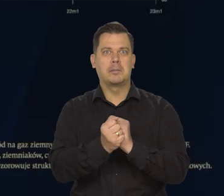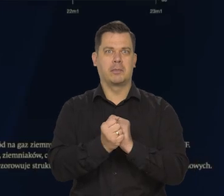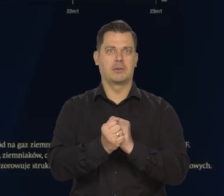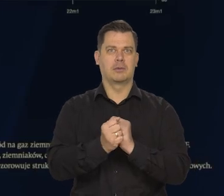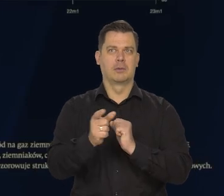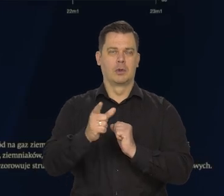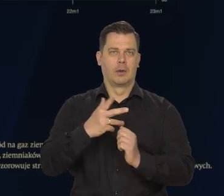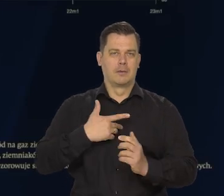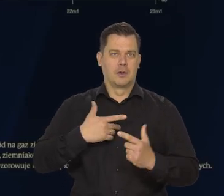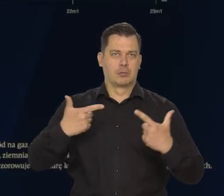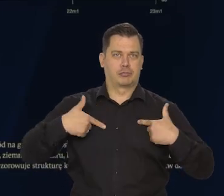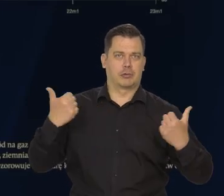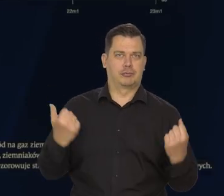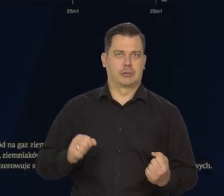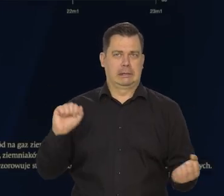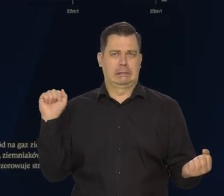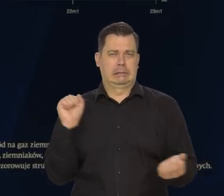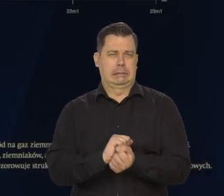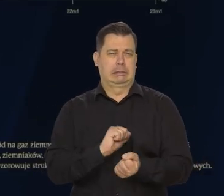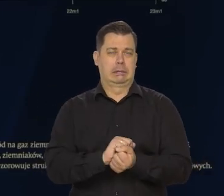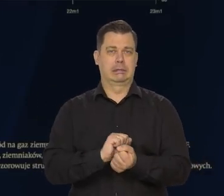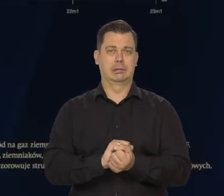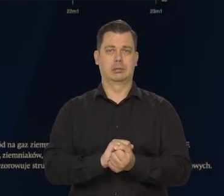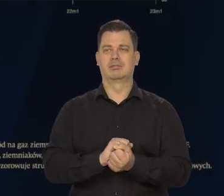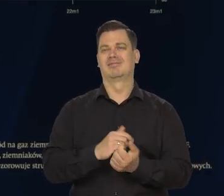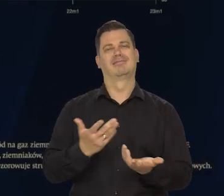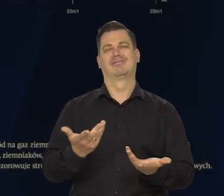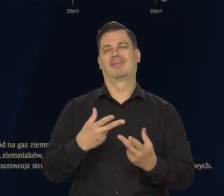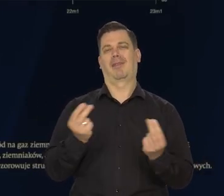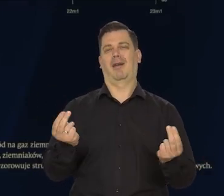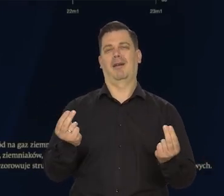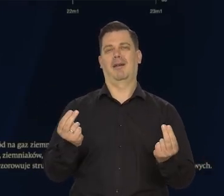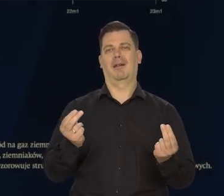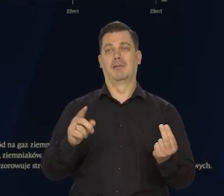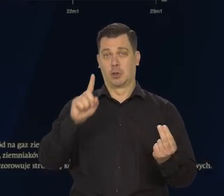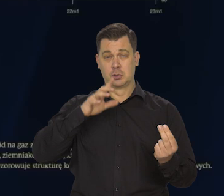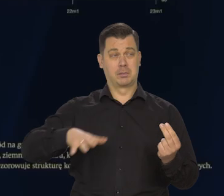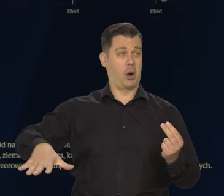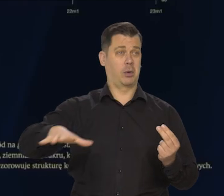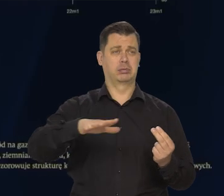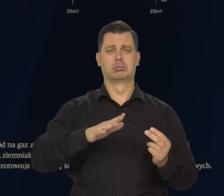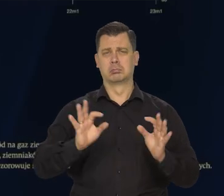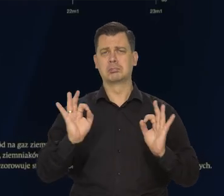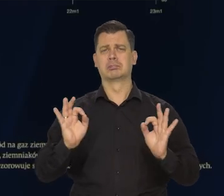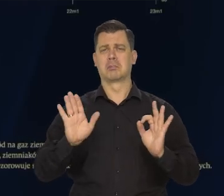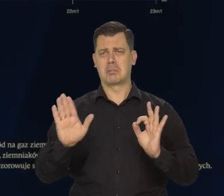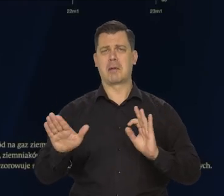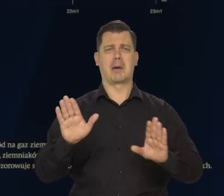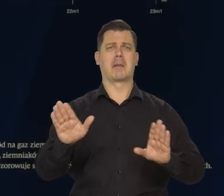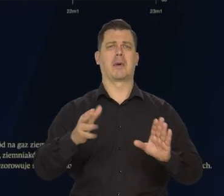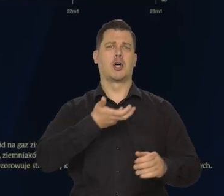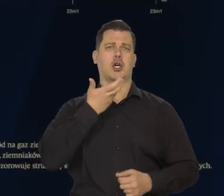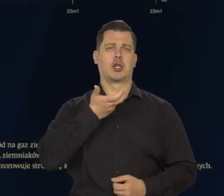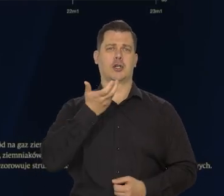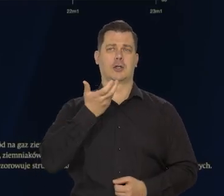Co do ziębnących ludzi i społeczeństw w czasie tej zimy, także i w Polsce.